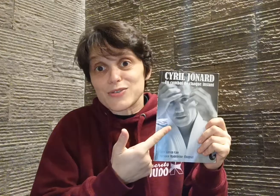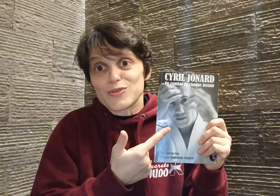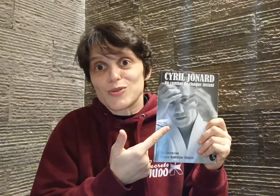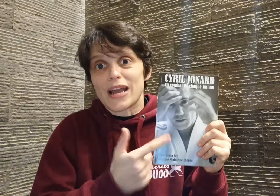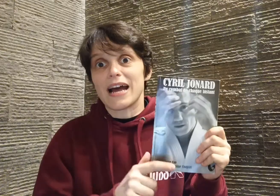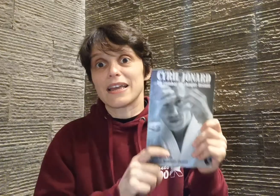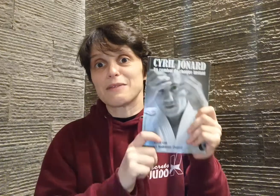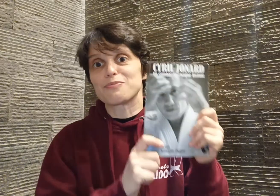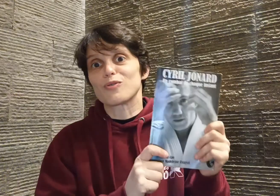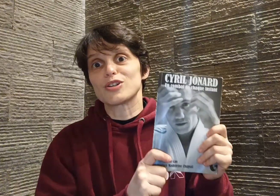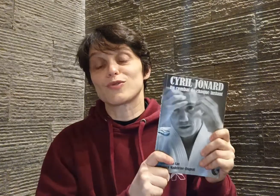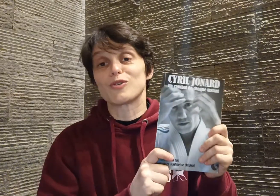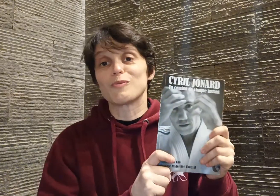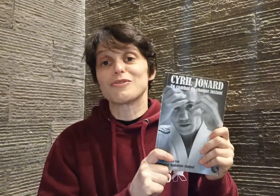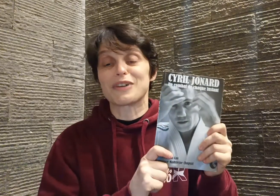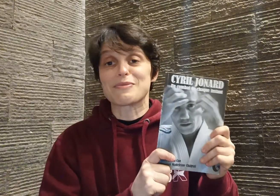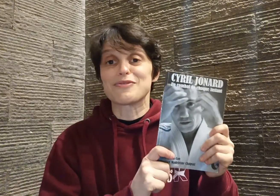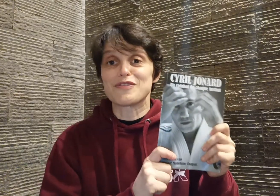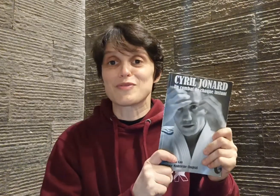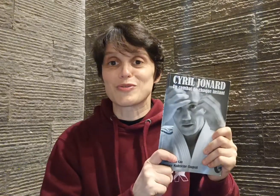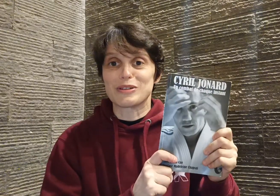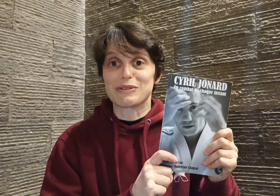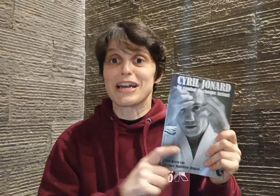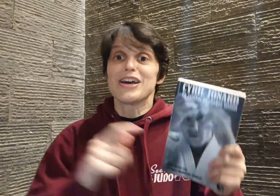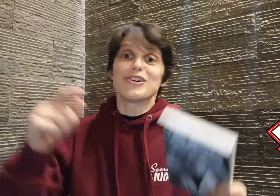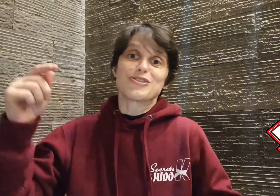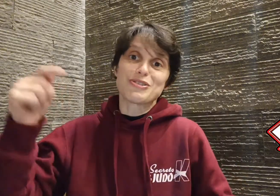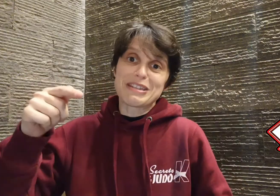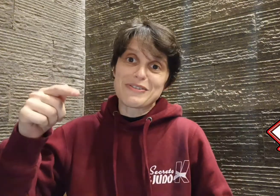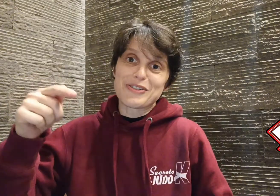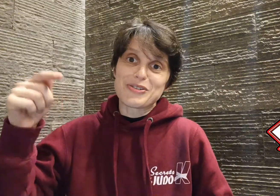judoka... et pourquoi je vous recommande vraiment vivement de lire son livre. Juste avant, je vous